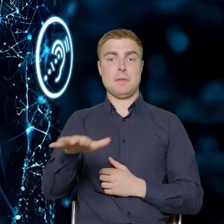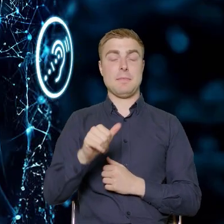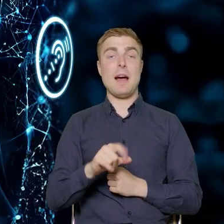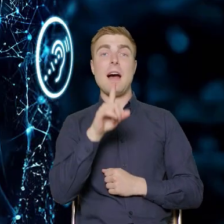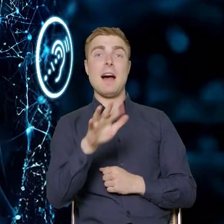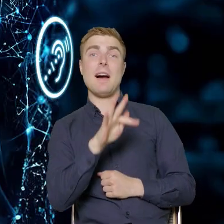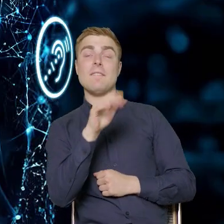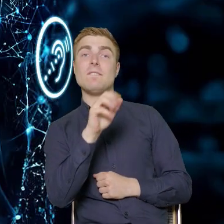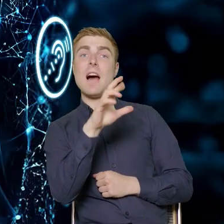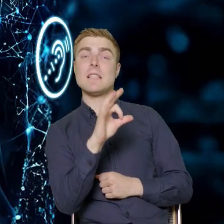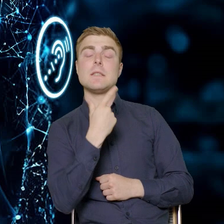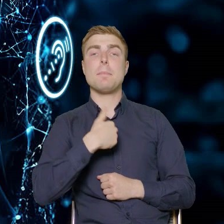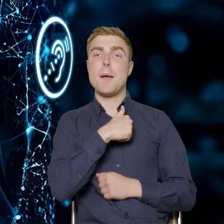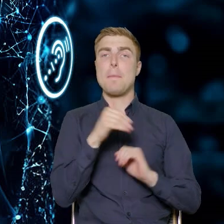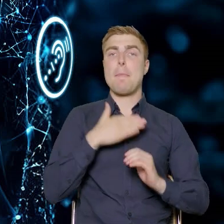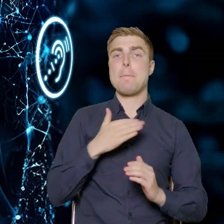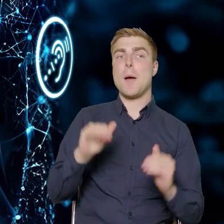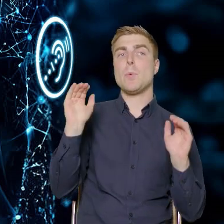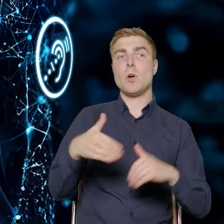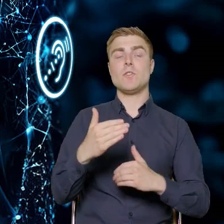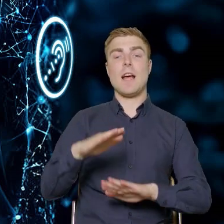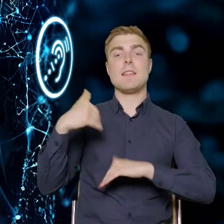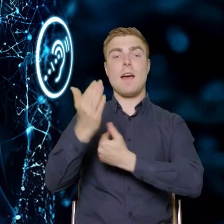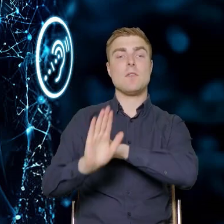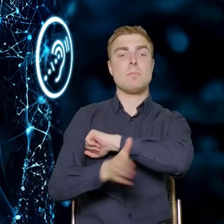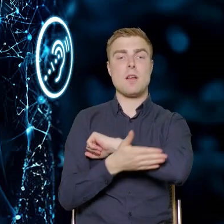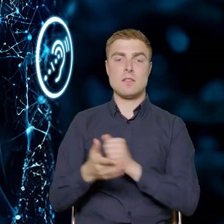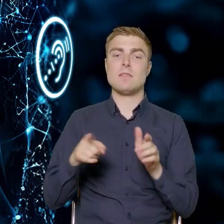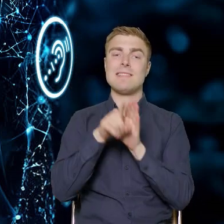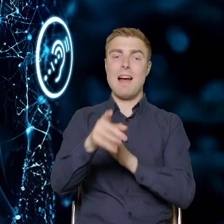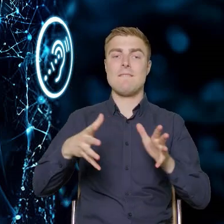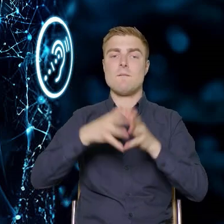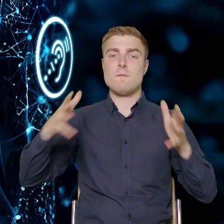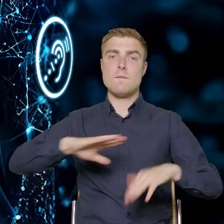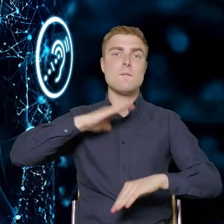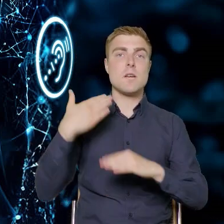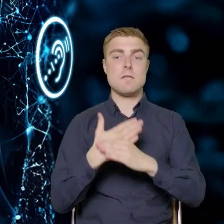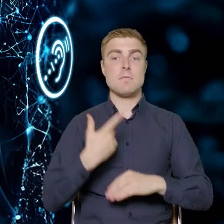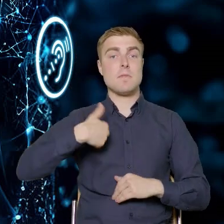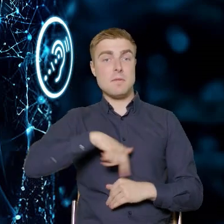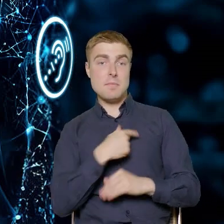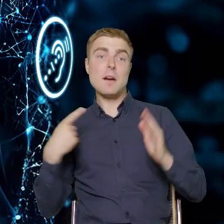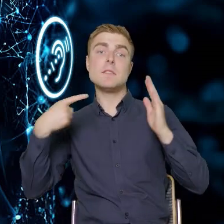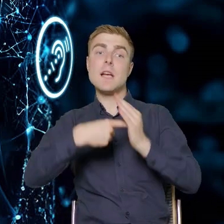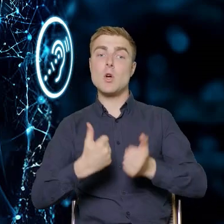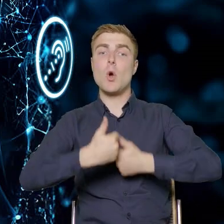mamy możliwość skierowania wsparcia też do dużych przedsiębiorstw. Założenia naszych konkursów mówią o tym,